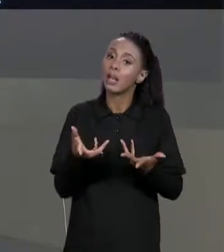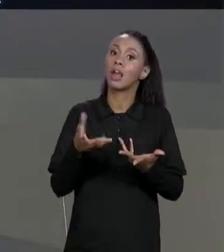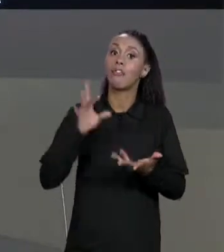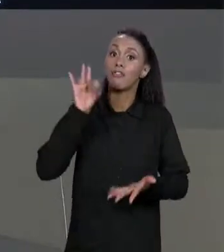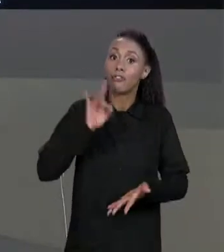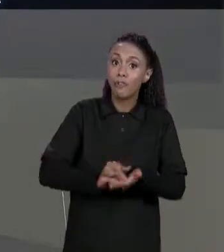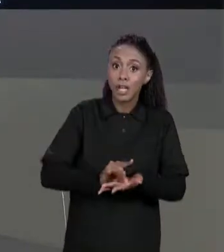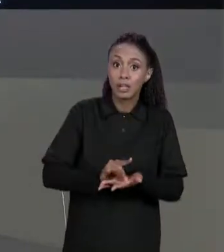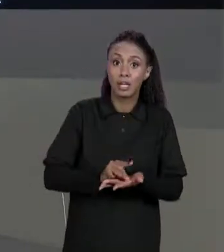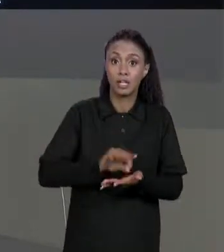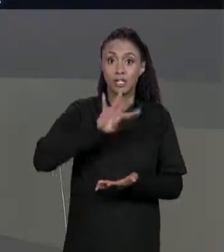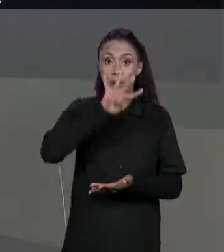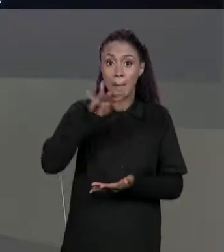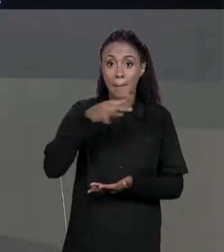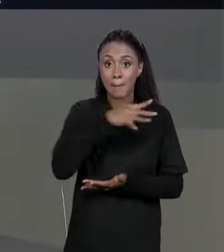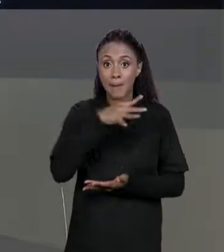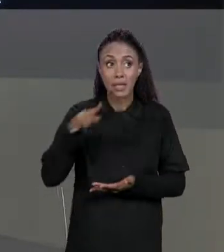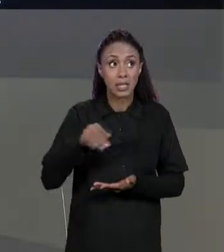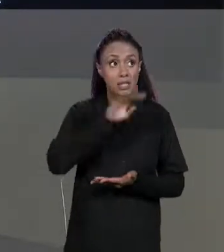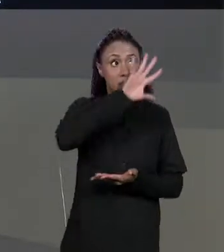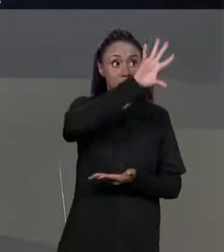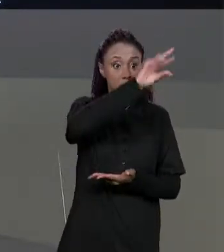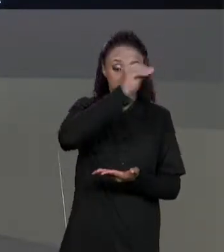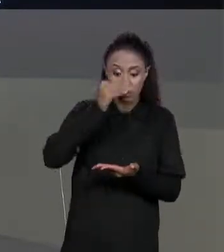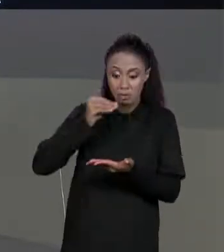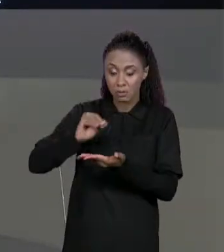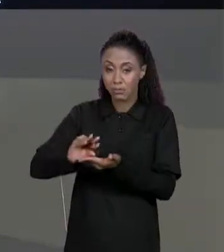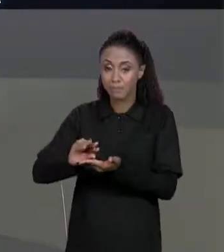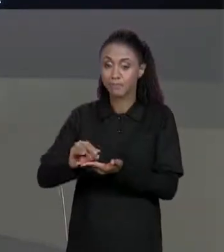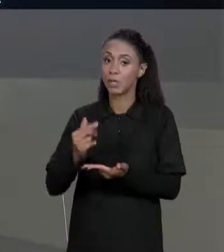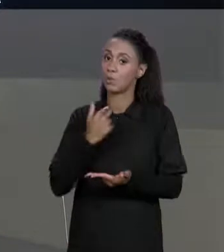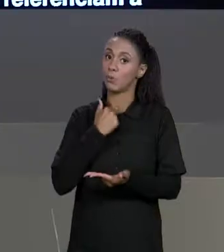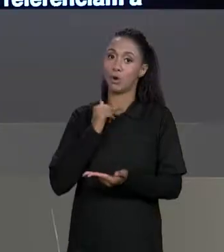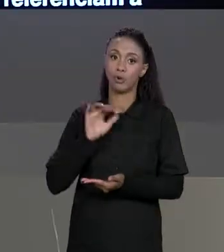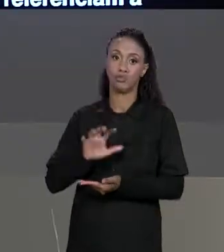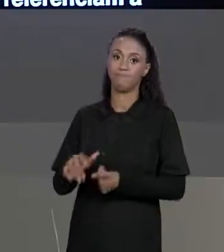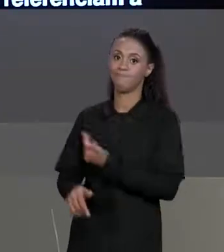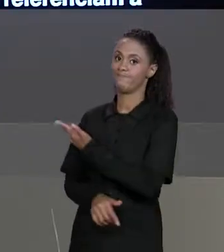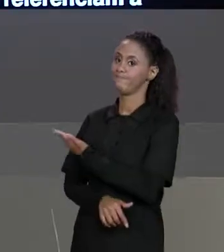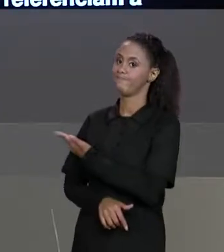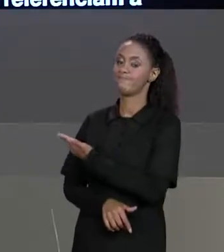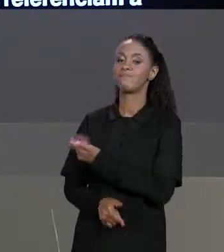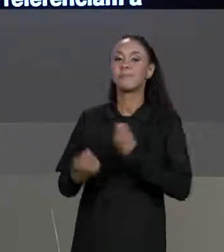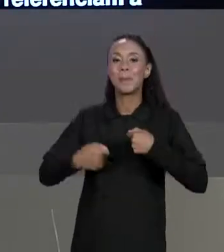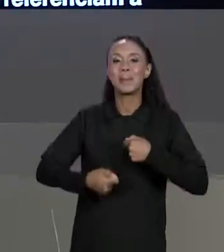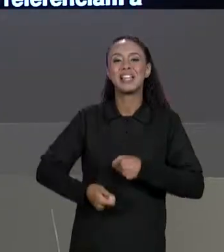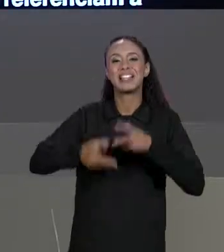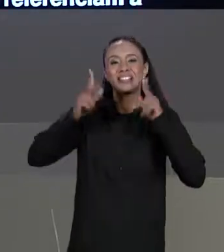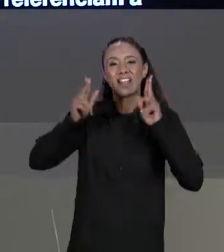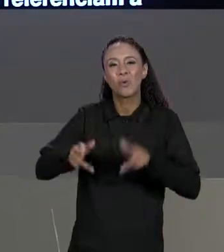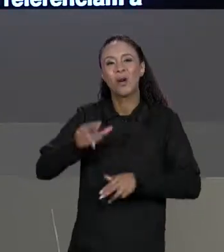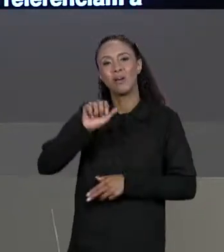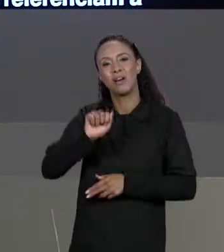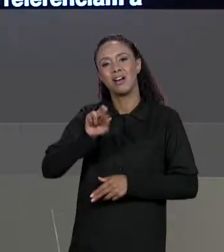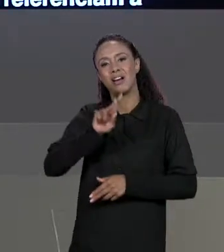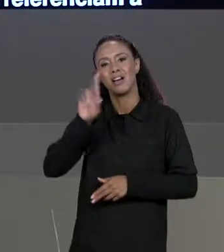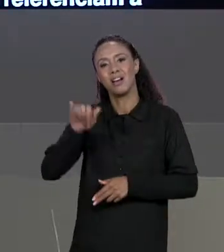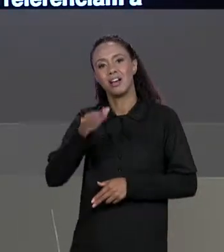DUAS MATRIZES PARA FICAR UMA MATRIZ NA OUTRA, NÃO VAI PODER SER DESSA FORMA, VAI TER QUE SER QUE IGUAL FIZEMOS PARA ARRANJOS, VAI TER QUE SER